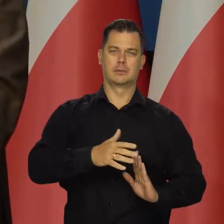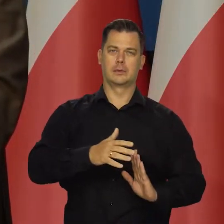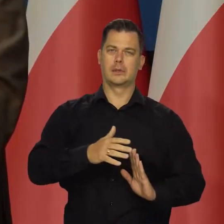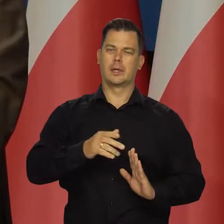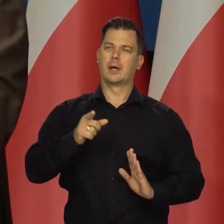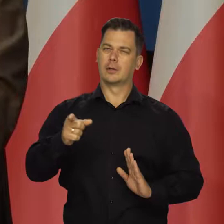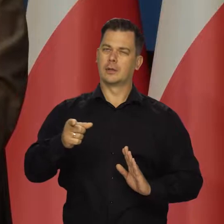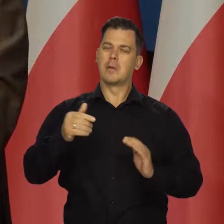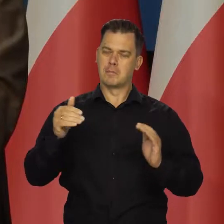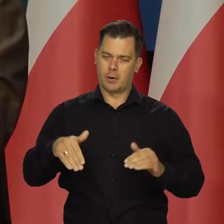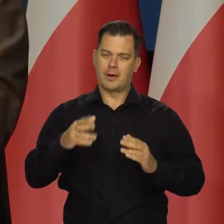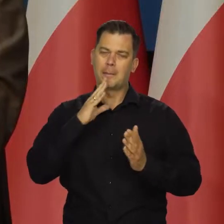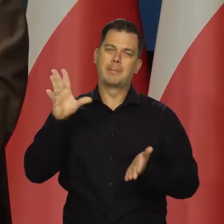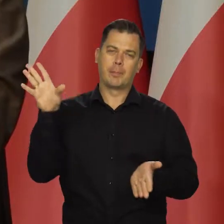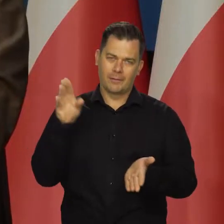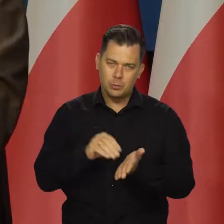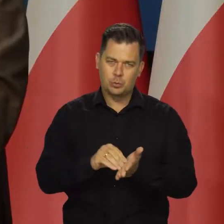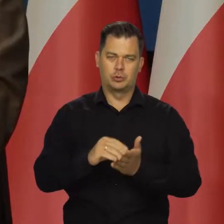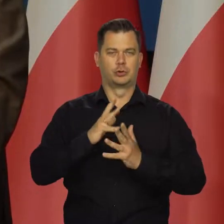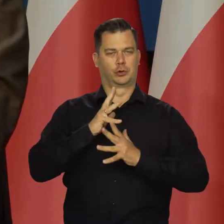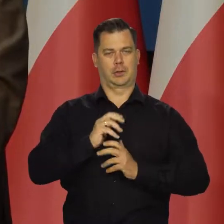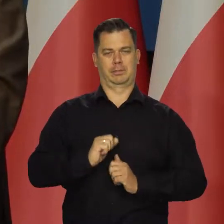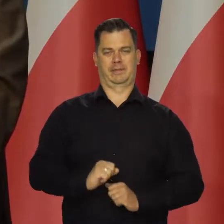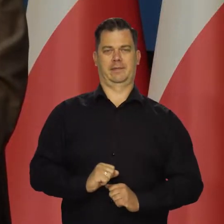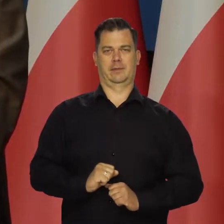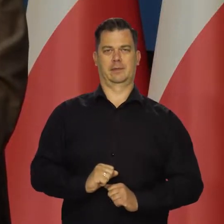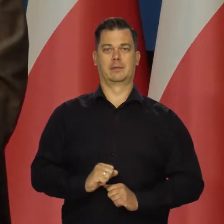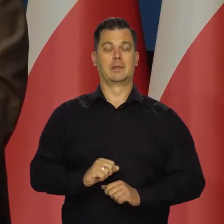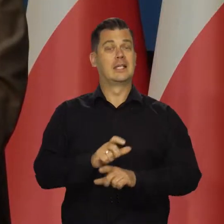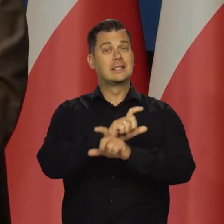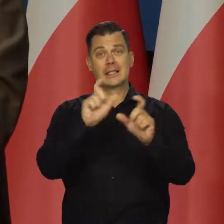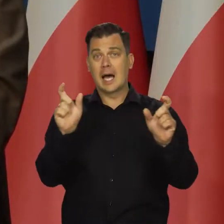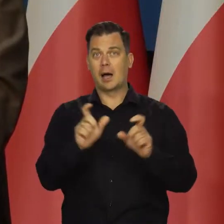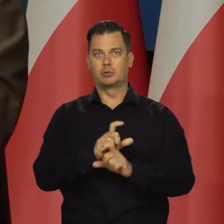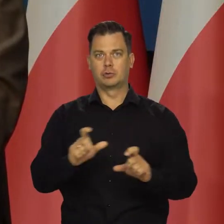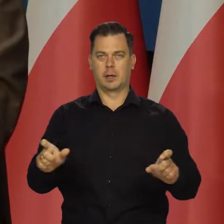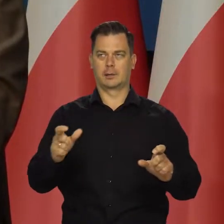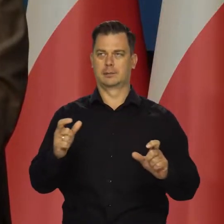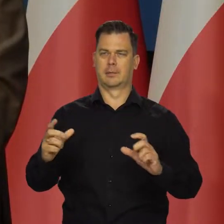Cierpliwie, chociaż cały czas w przestrzeni publicznej się pojawiają